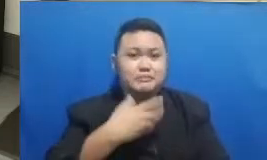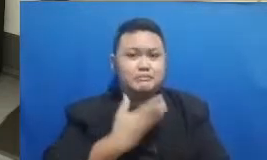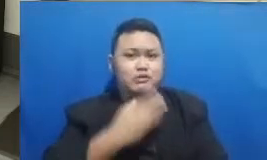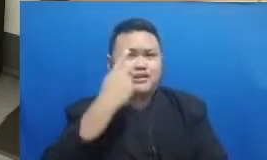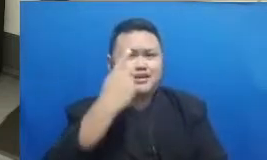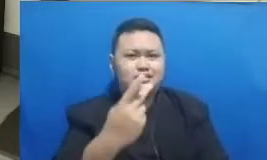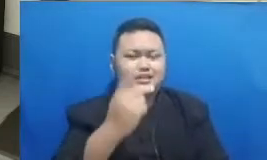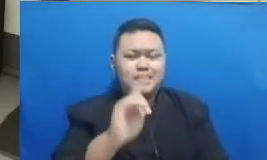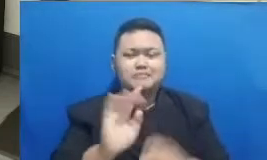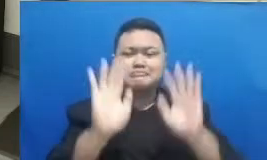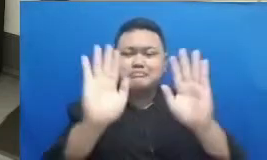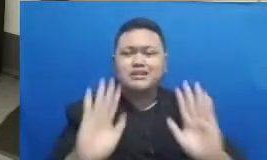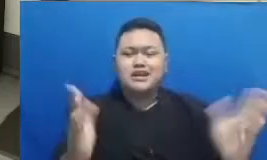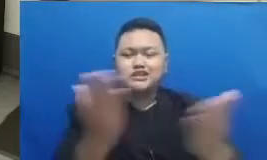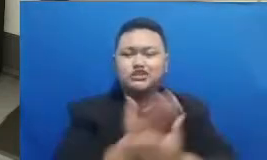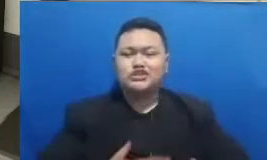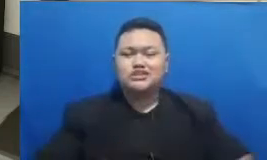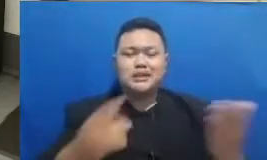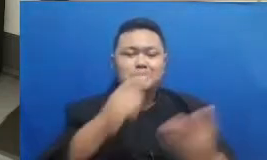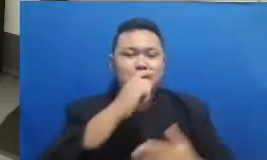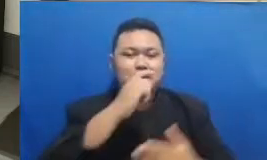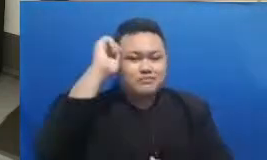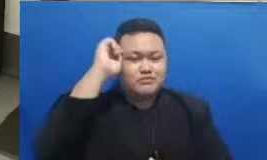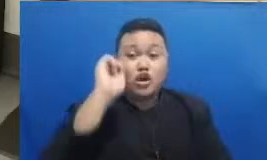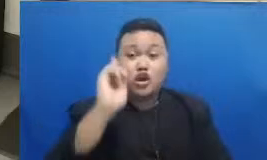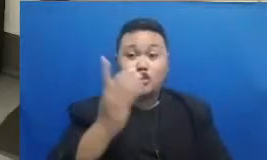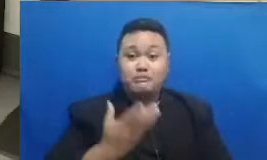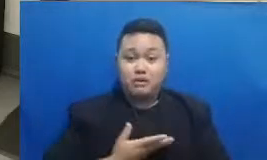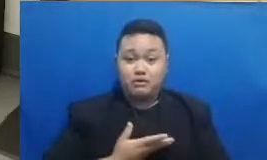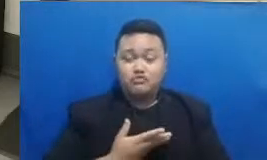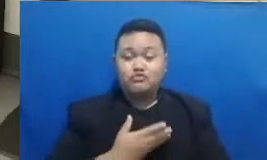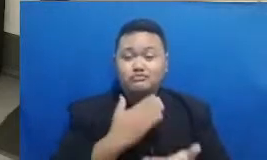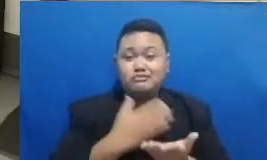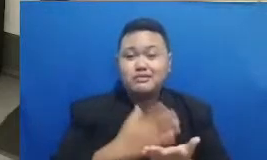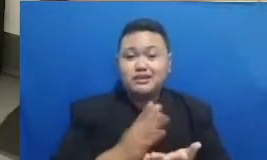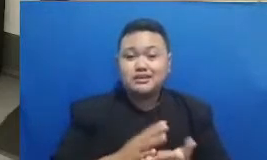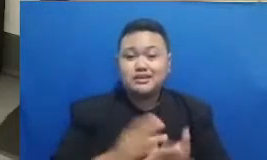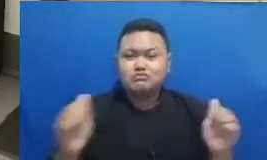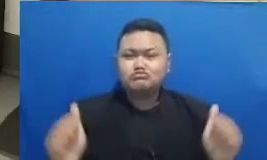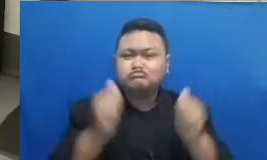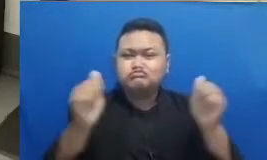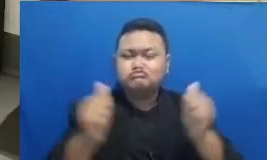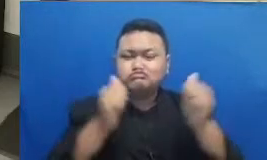bapak dan ibu jika membagikan keseruannya pelatihan ini dengan hashtag ini ya jadi